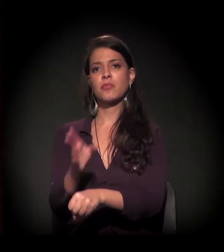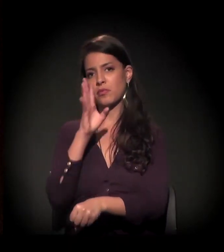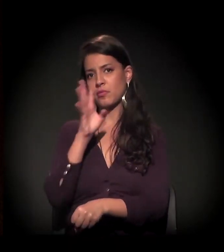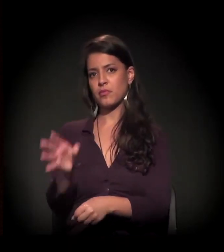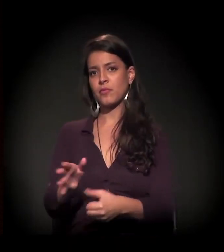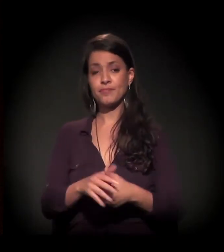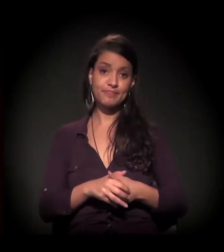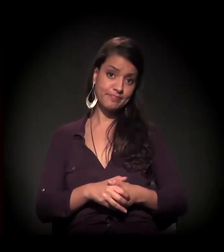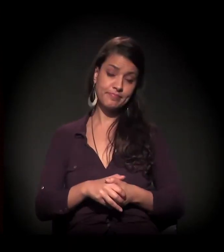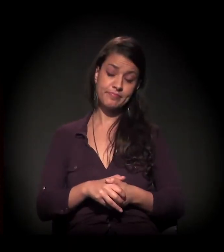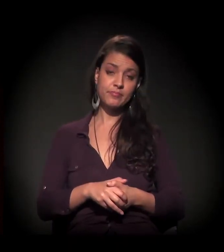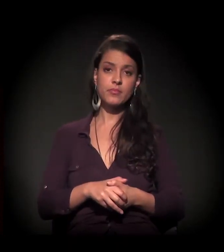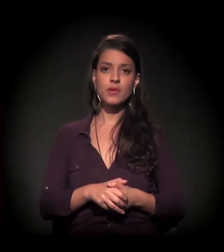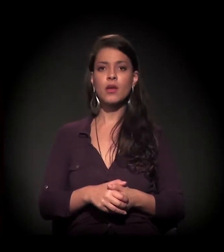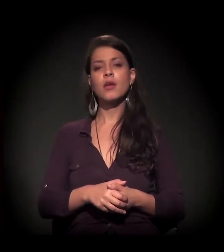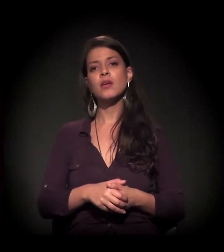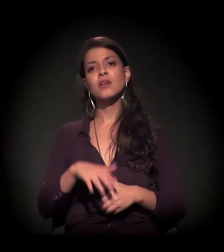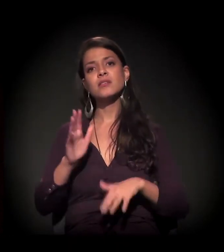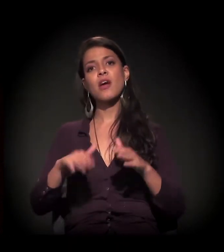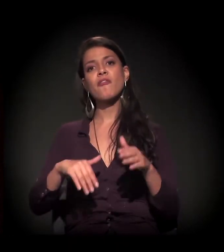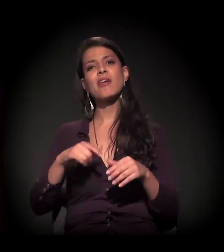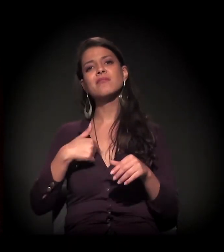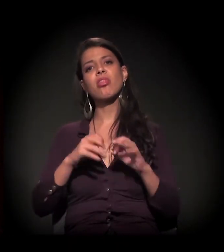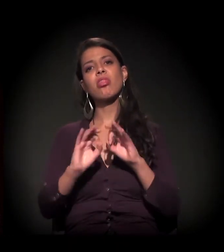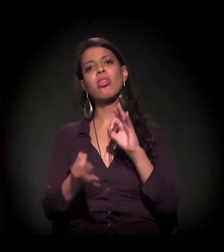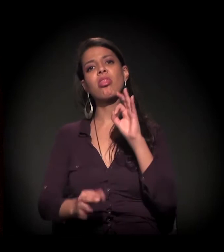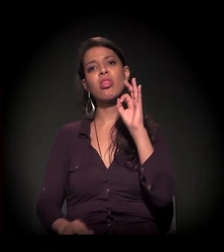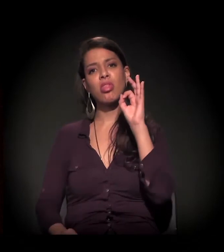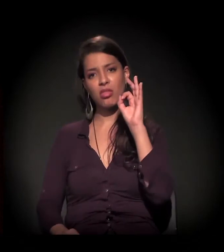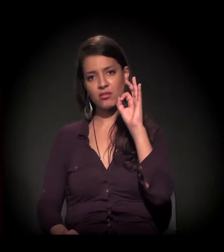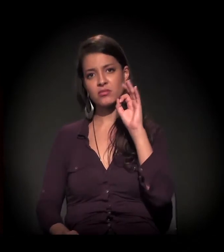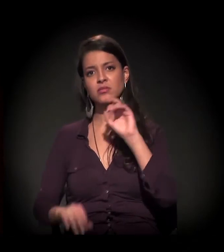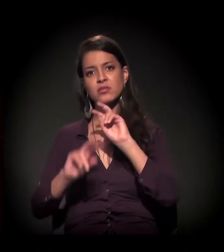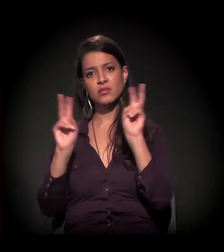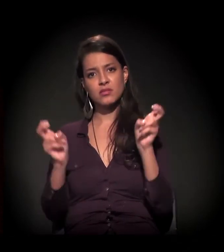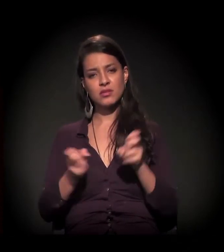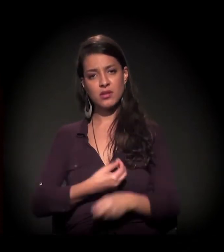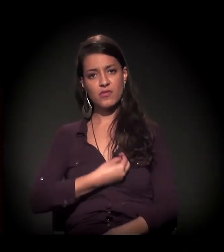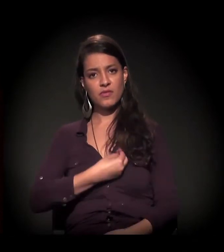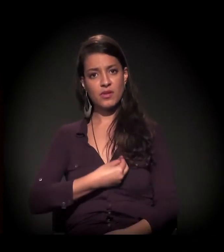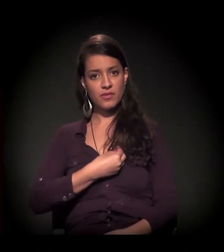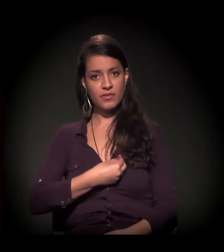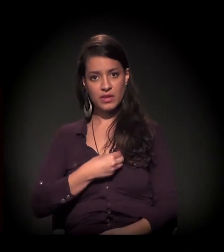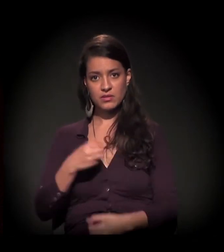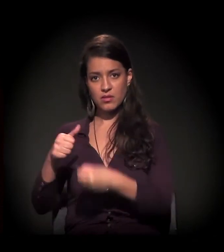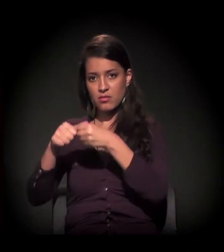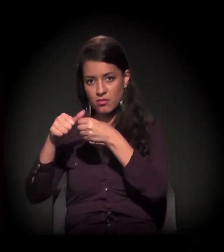Eu poderia me estender um pouco falando sobre sobrevivência em Cracolândia,